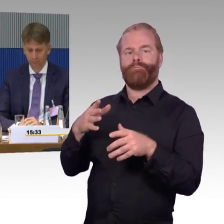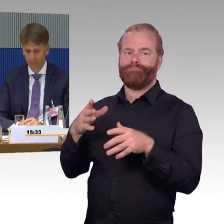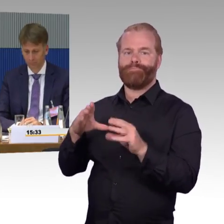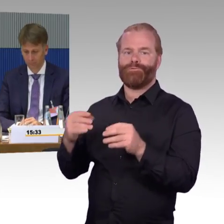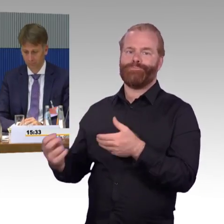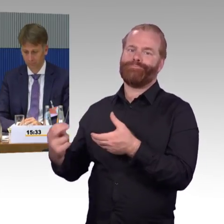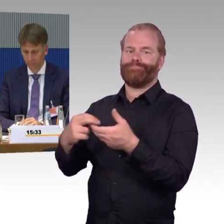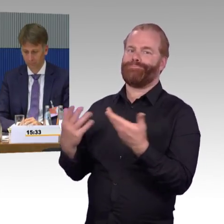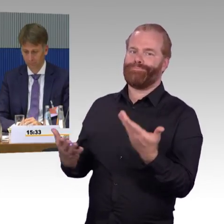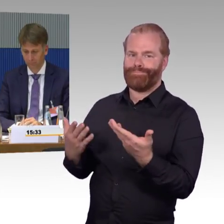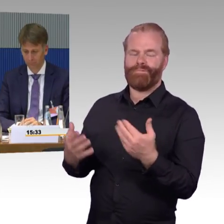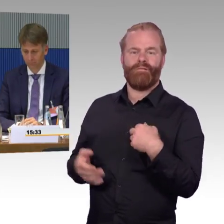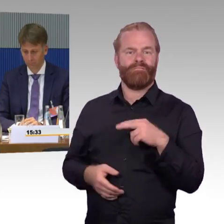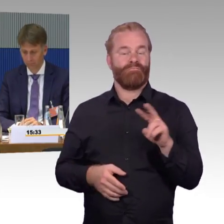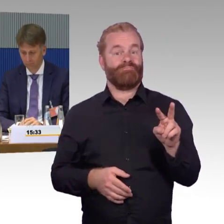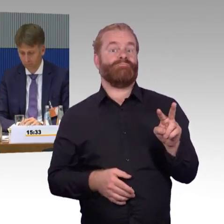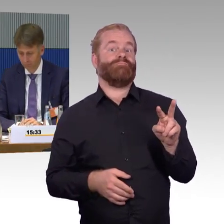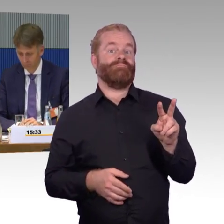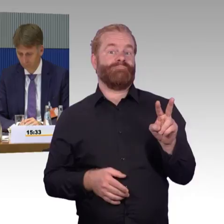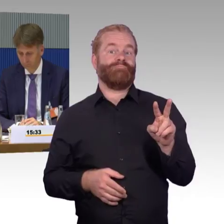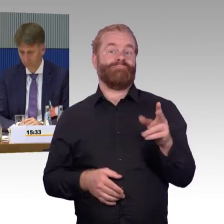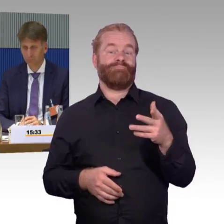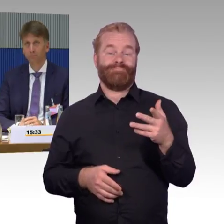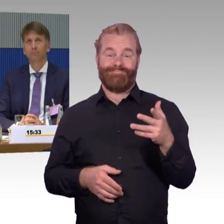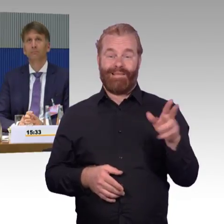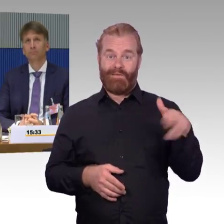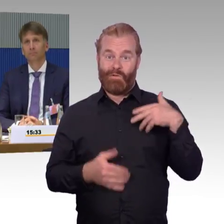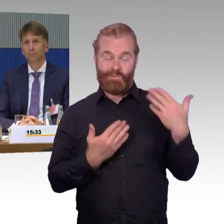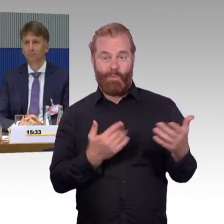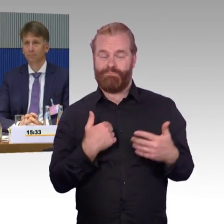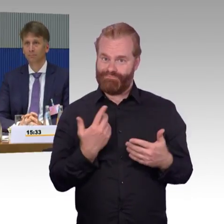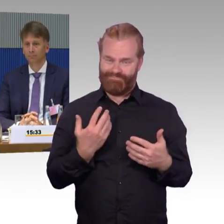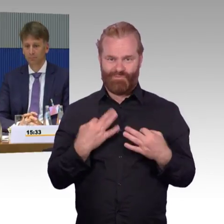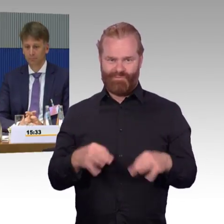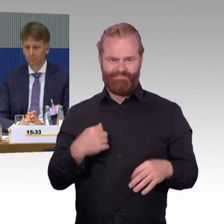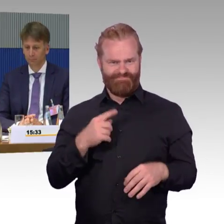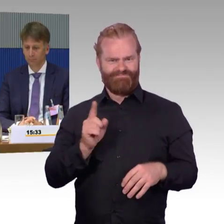und auch im Hinblick da drauf, dass es ja noch vier neue Linien im neuen Jahr gibt.